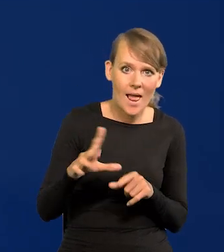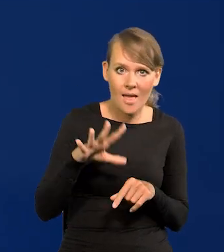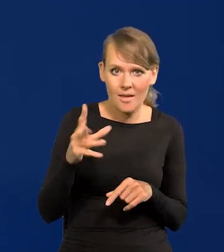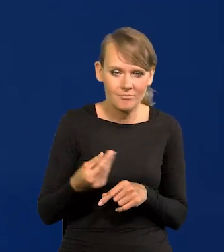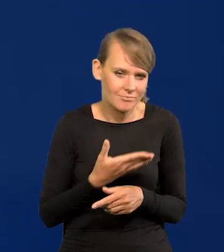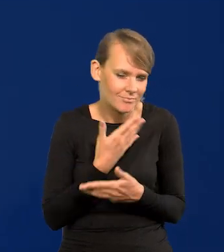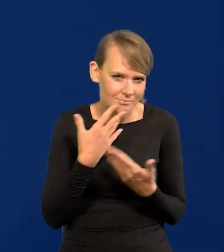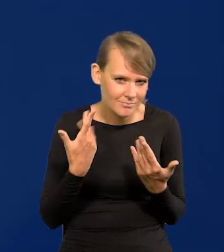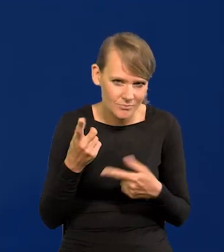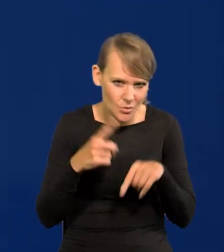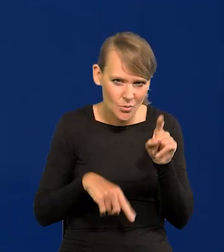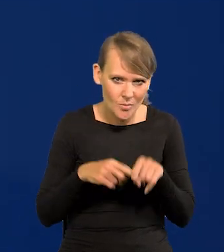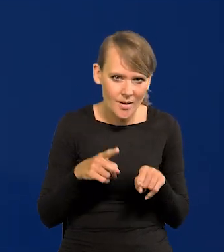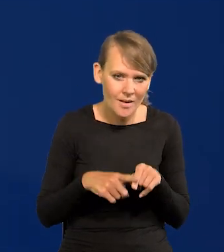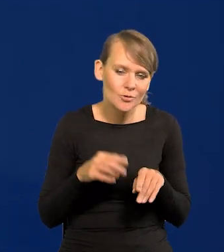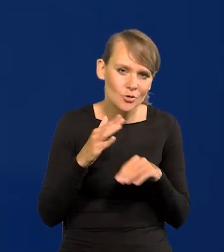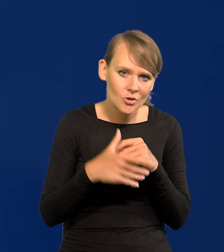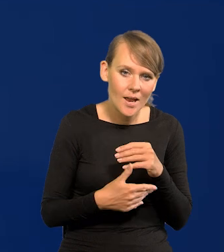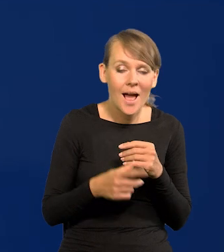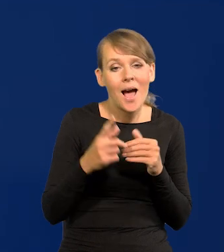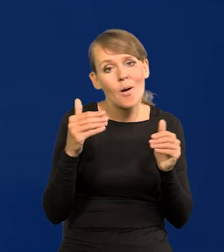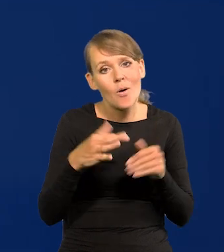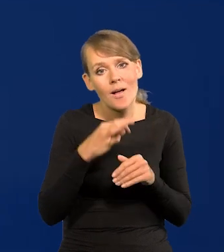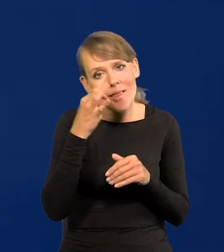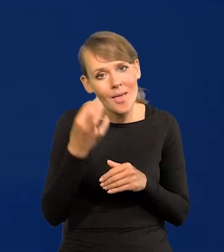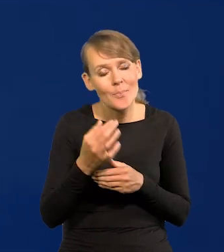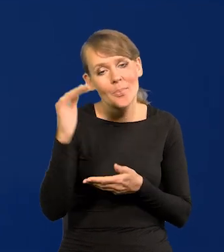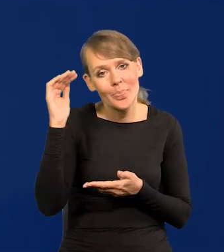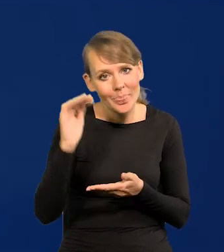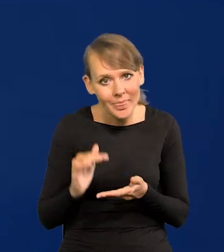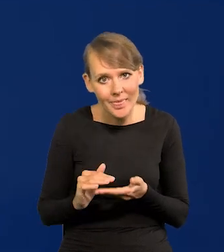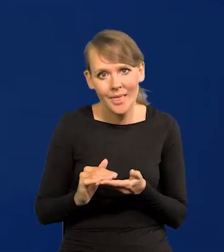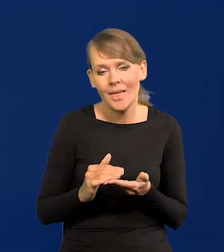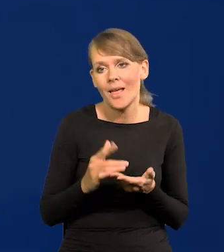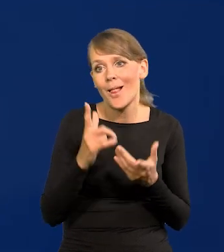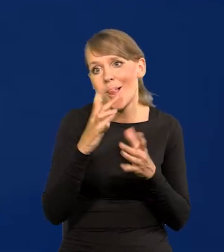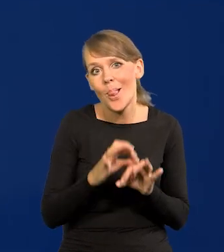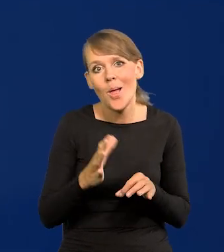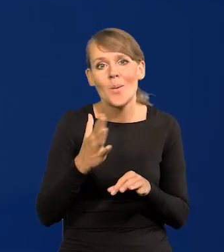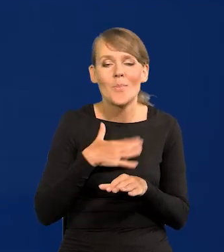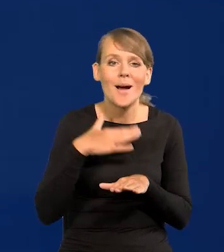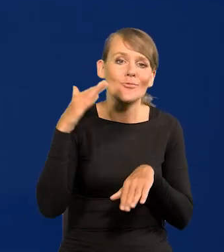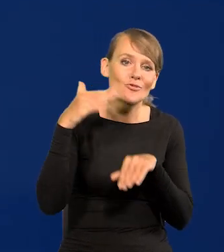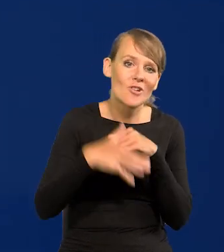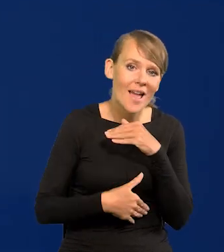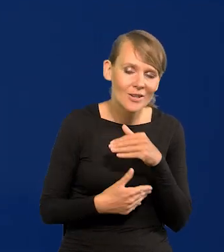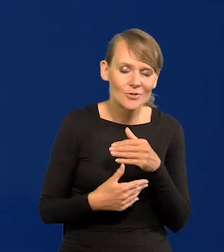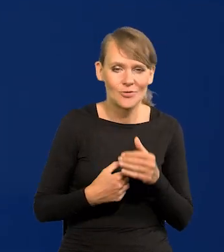Na szczęście. Lepiej byłoby, jakby może była o wiele niższa. szczęśliwie i szybciej byśmy wychodzili.